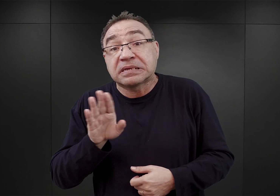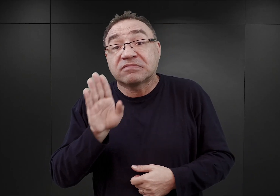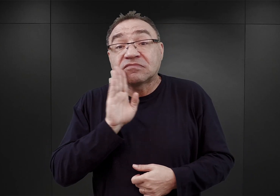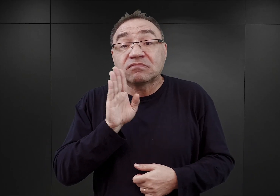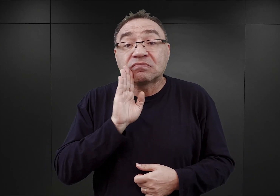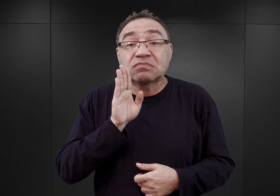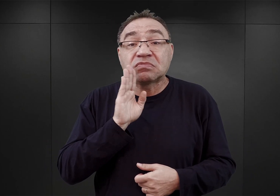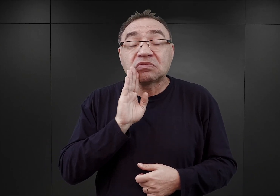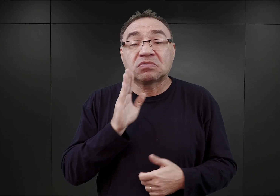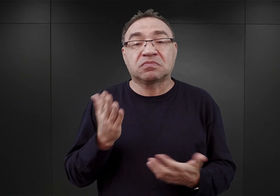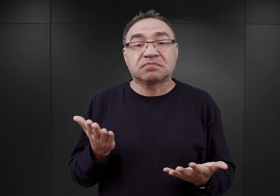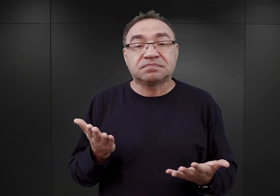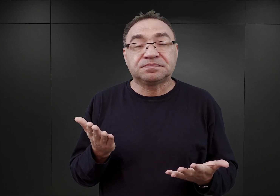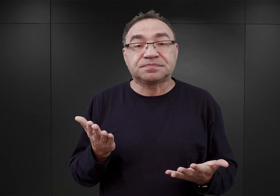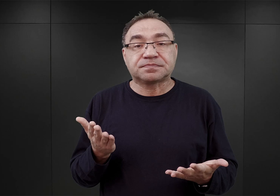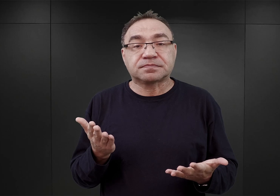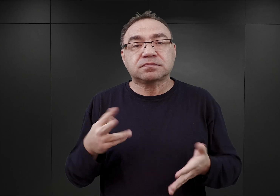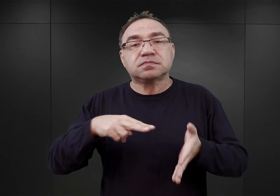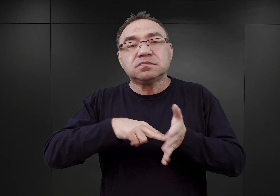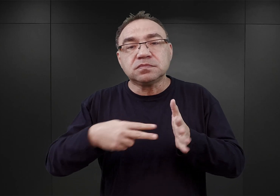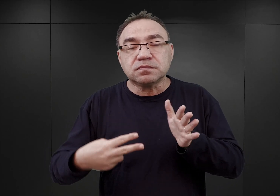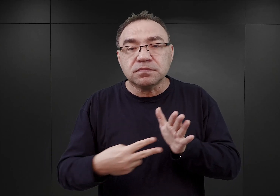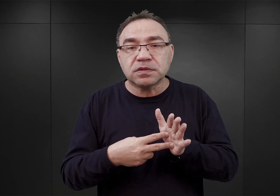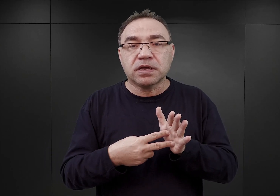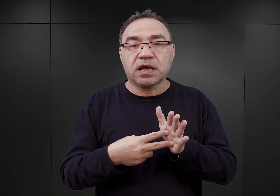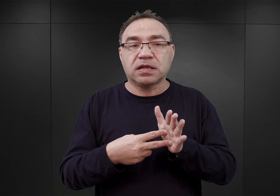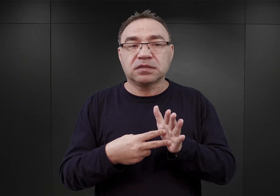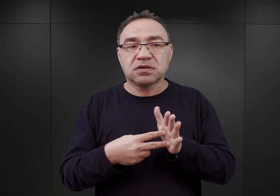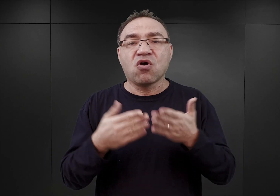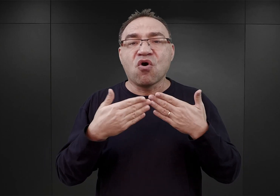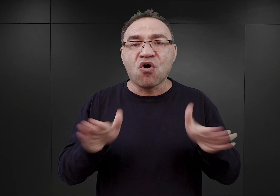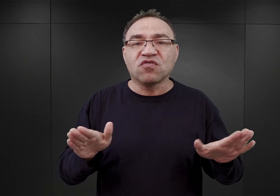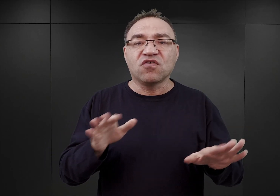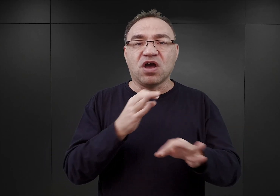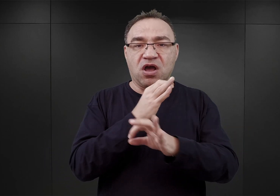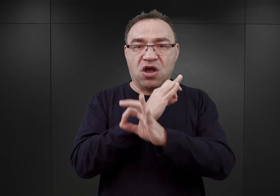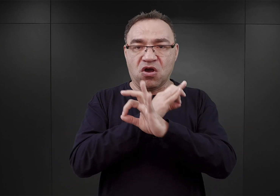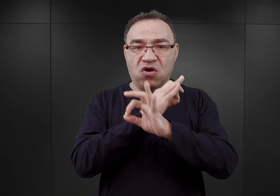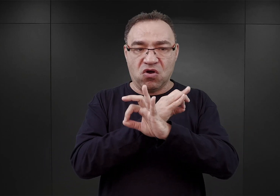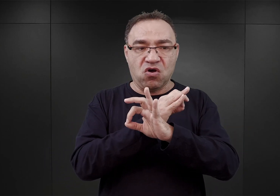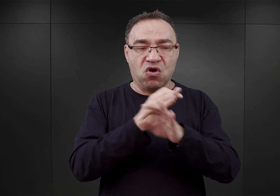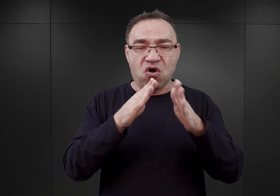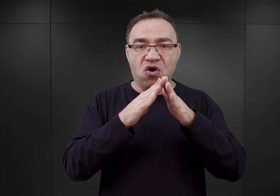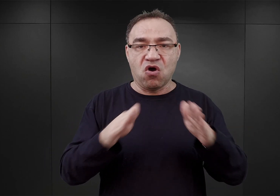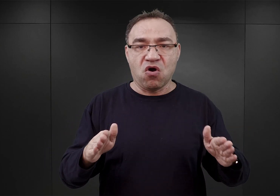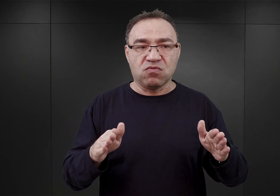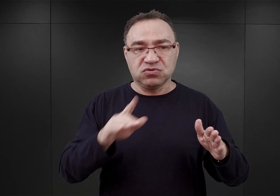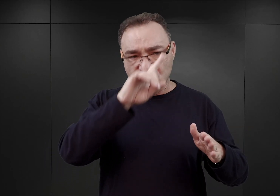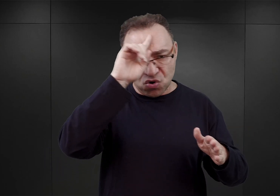iż tak naprawdę planowano otwarcie obozu Auschwitz i skierowanie doń pierwszych większych transportów